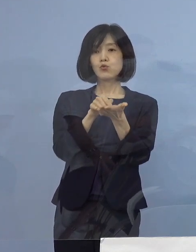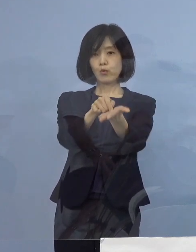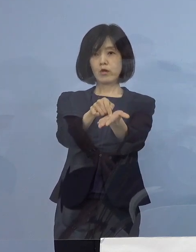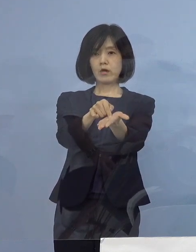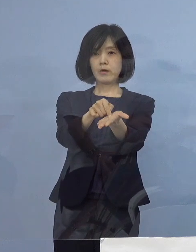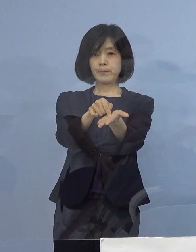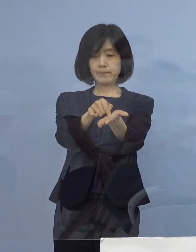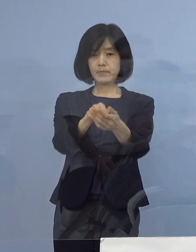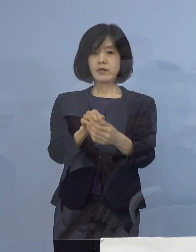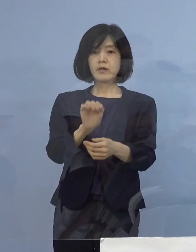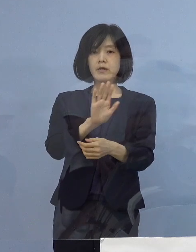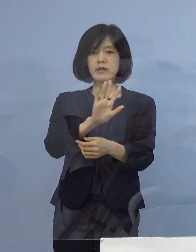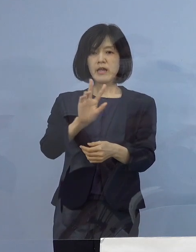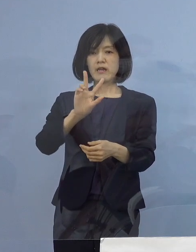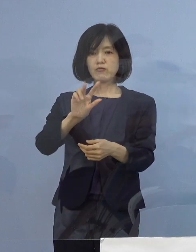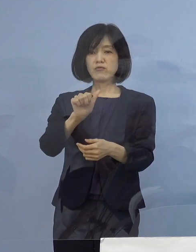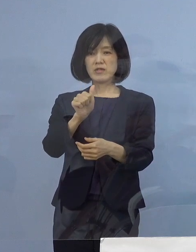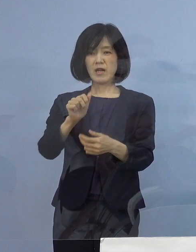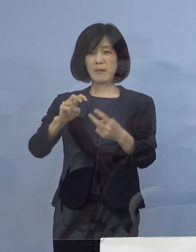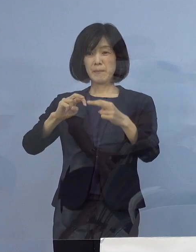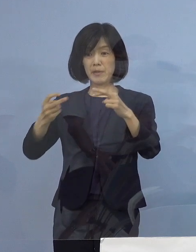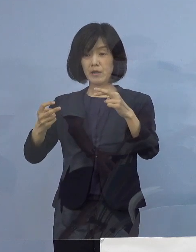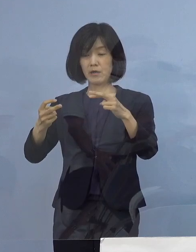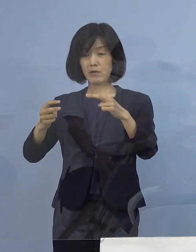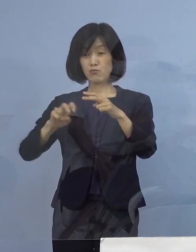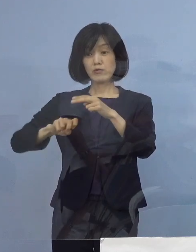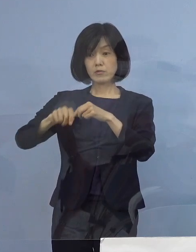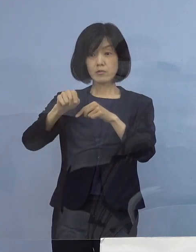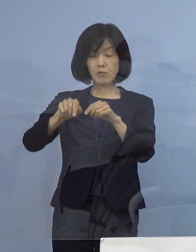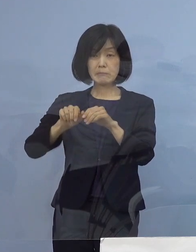デルタ株このもたらす感染拡大